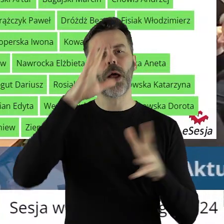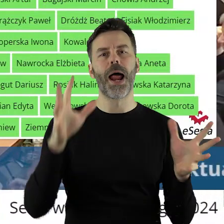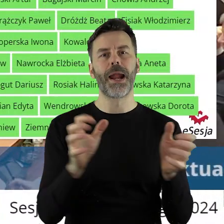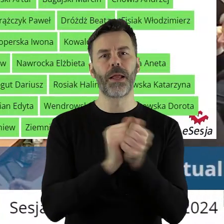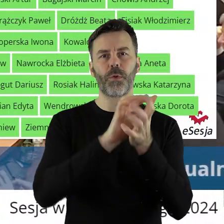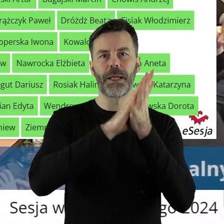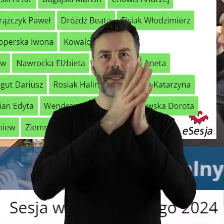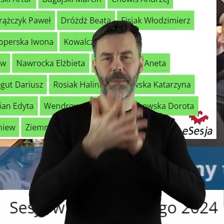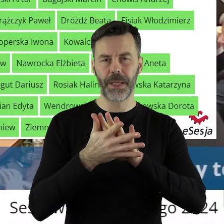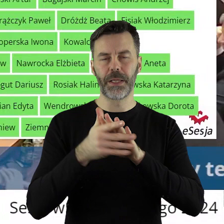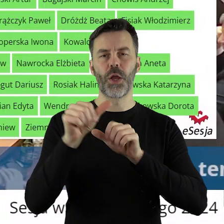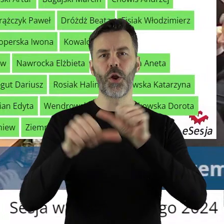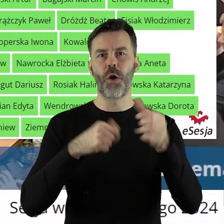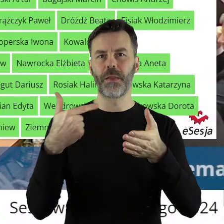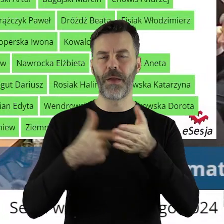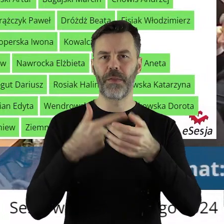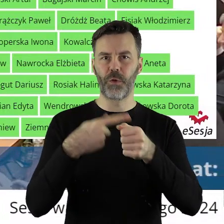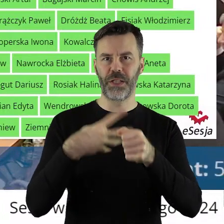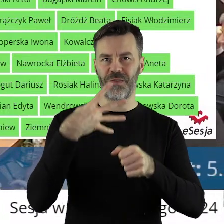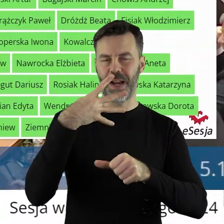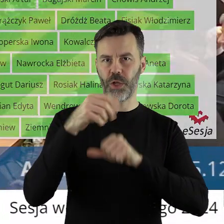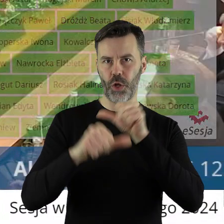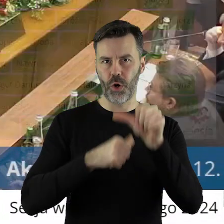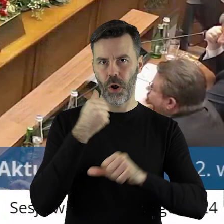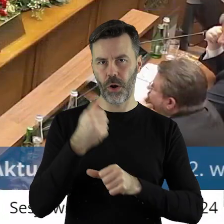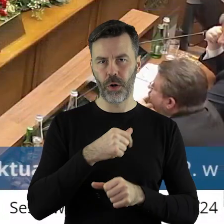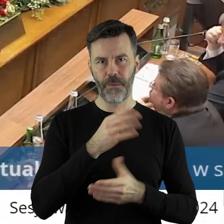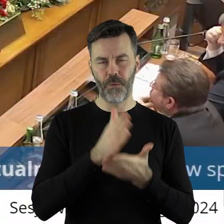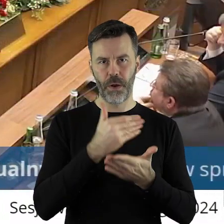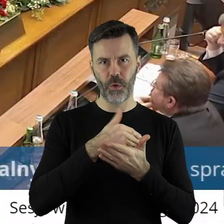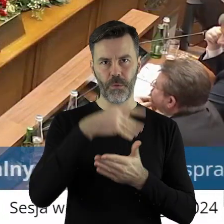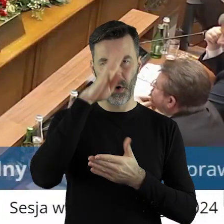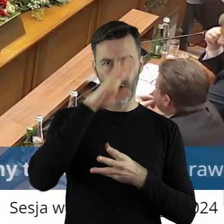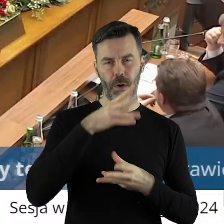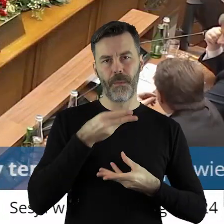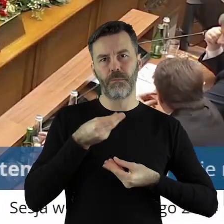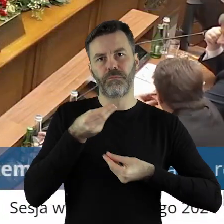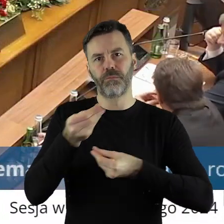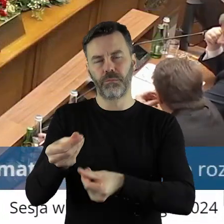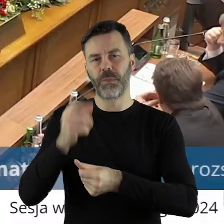w 2024 roku dotacji z budżetu województwa łódzkiego na prace konserwatorskie,